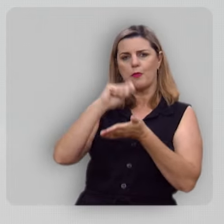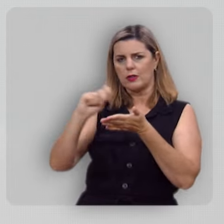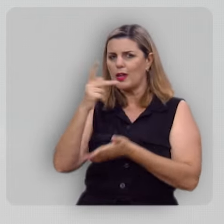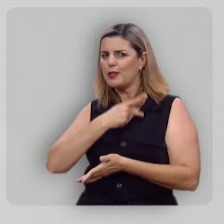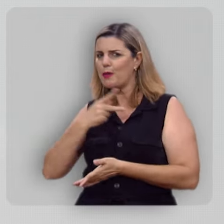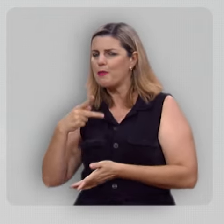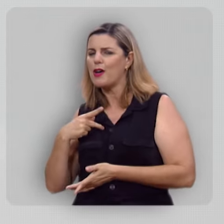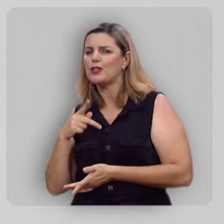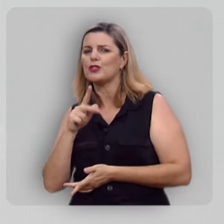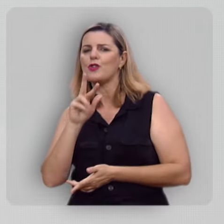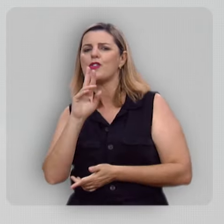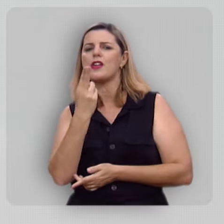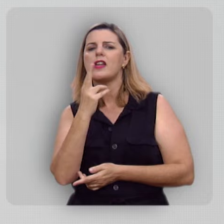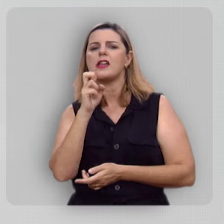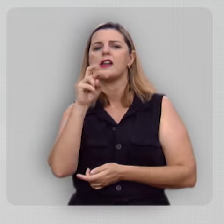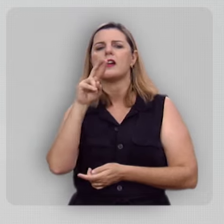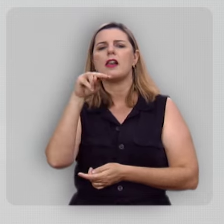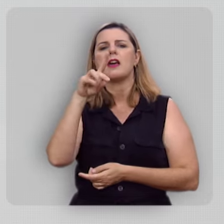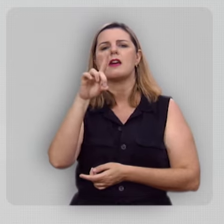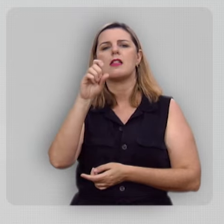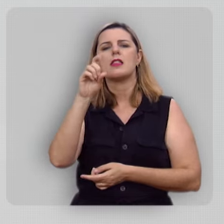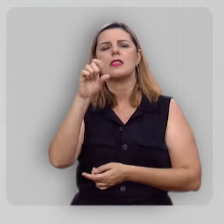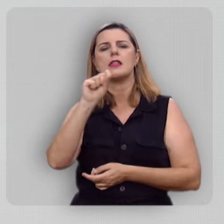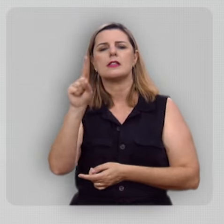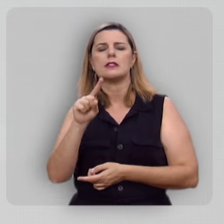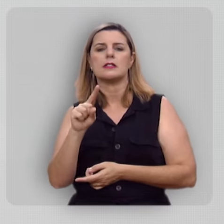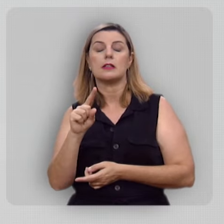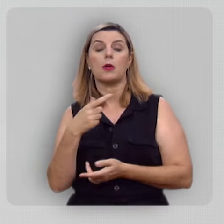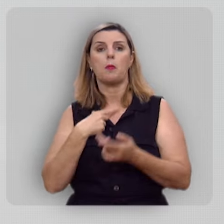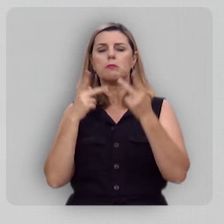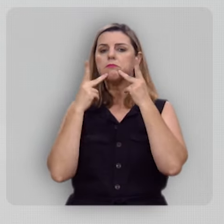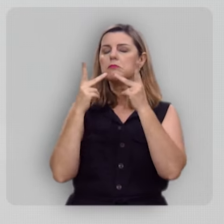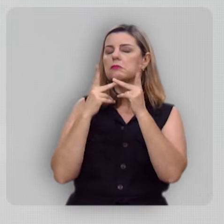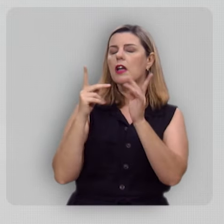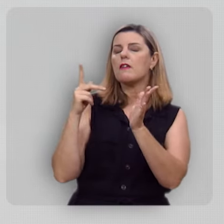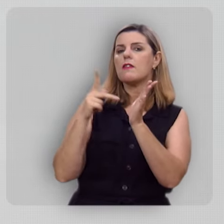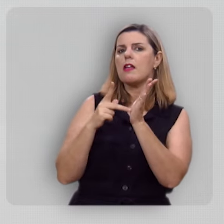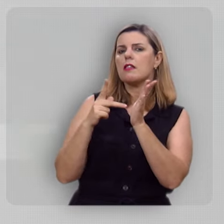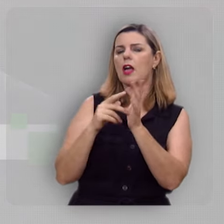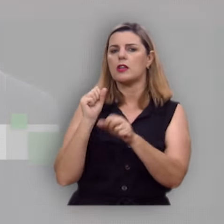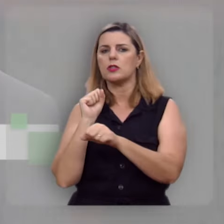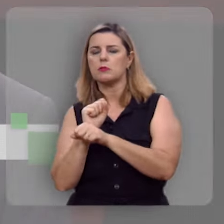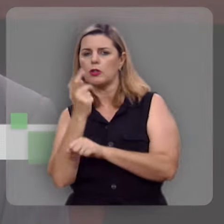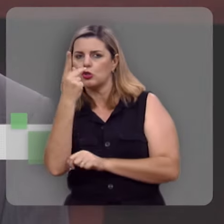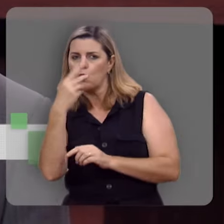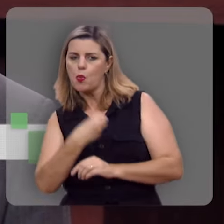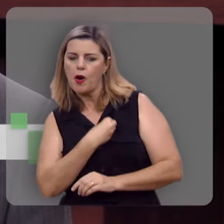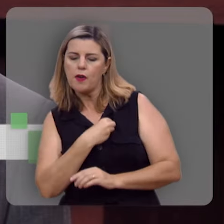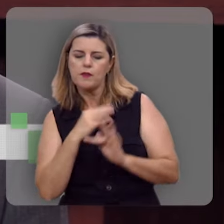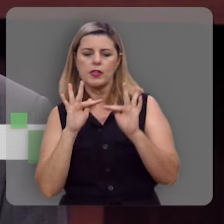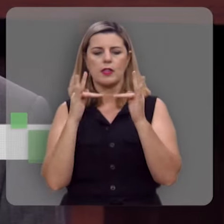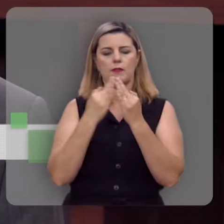Hernandes Dias Lopes com mensagens de esperança pra sua vida, pra sua família, para o seu